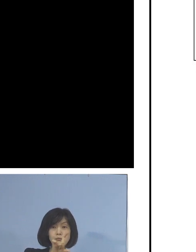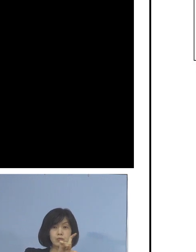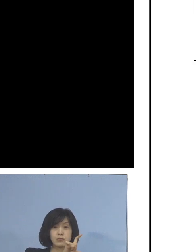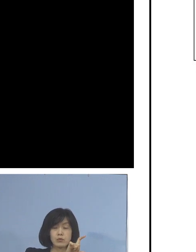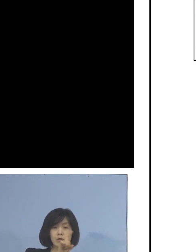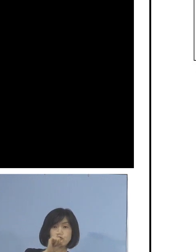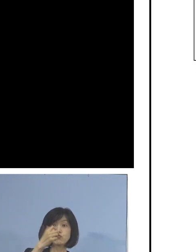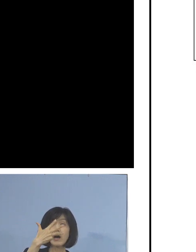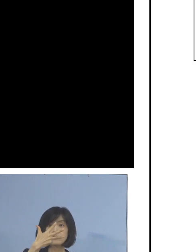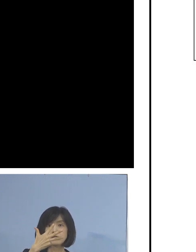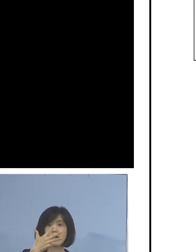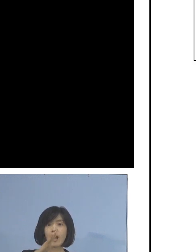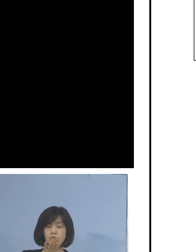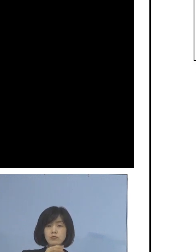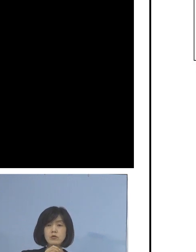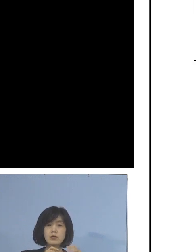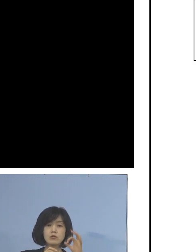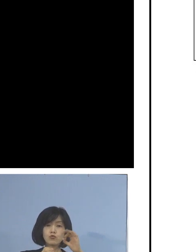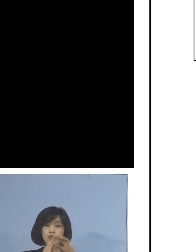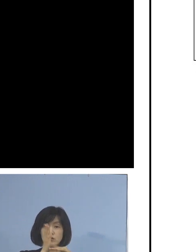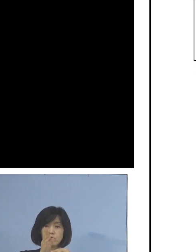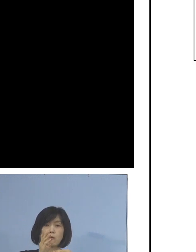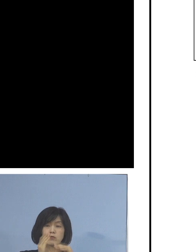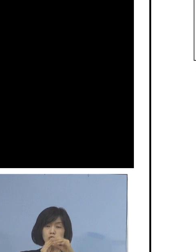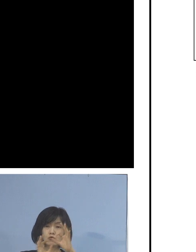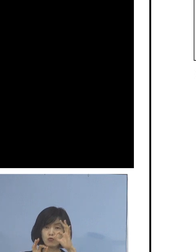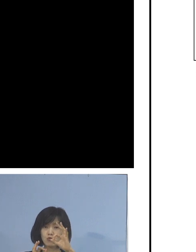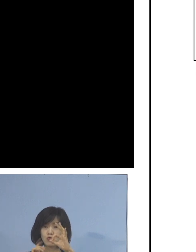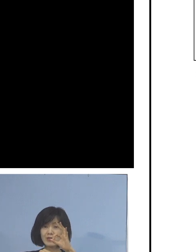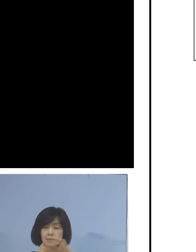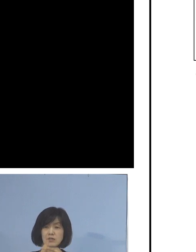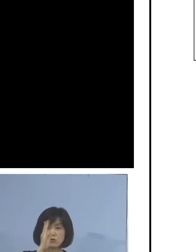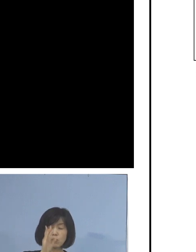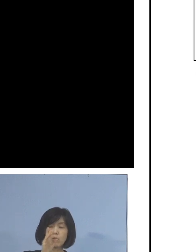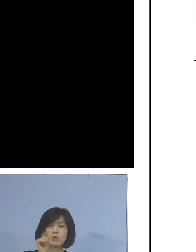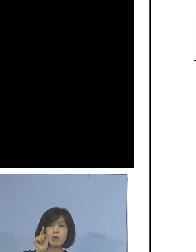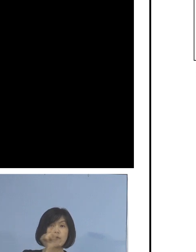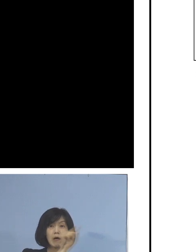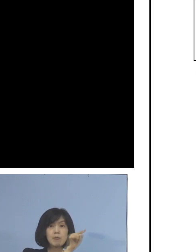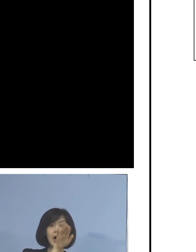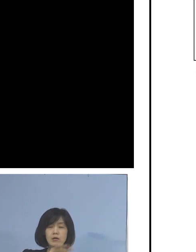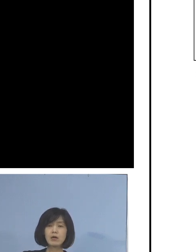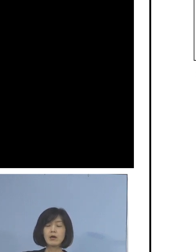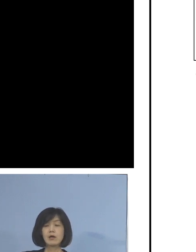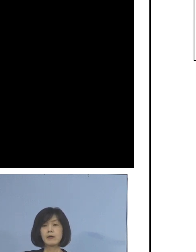また、二桁の日も たくさんあったところでありまして なかなか厳しい